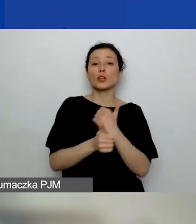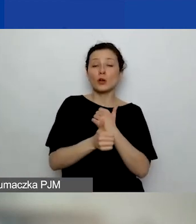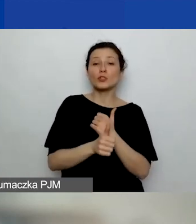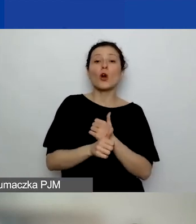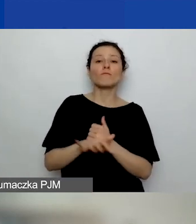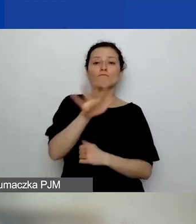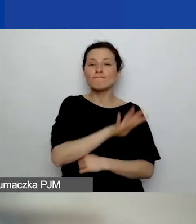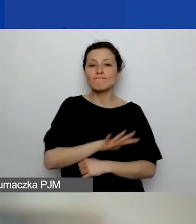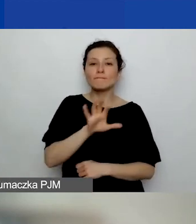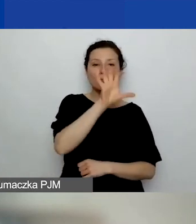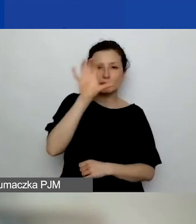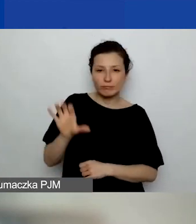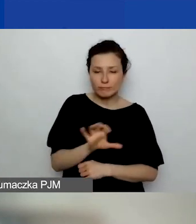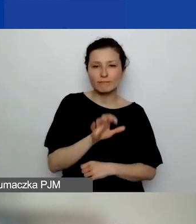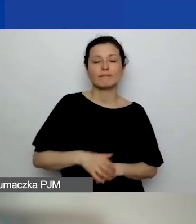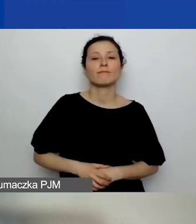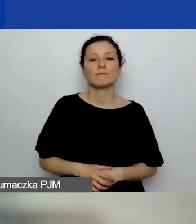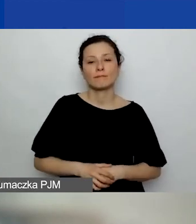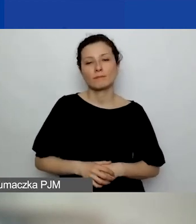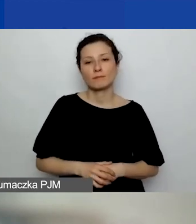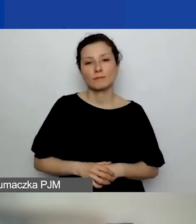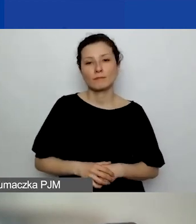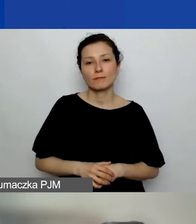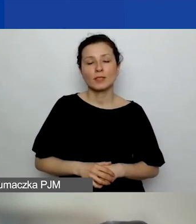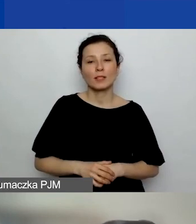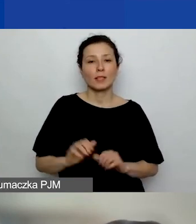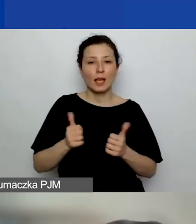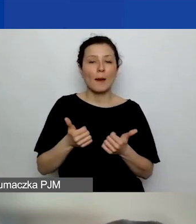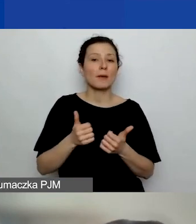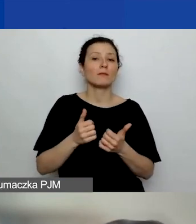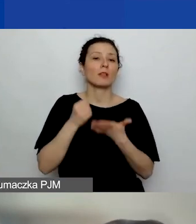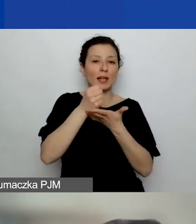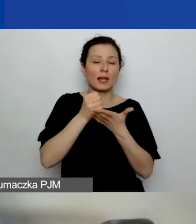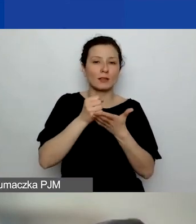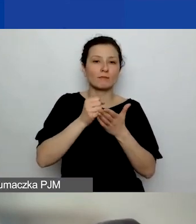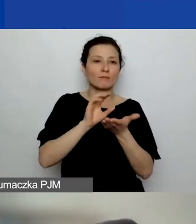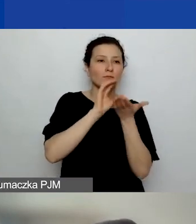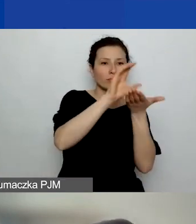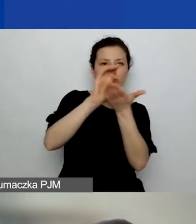i równomiernym rozłożeniu grantów po województwach,